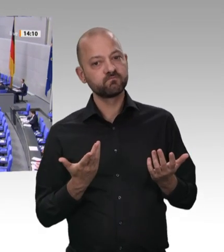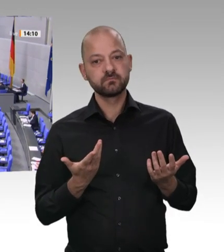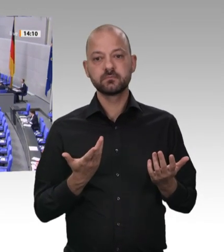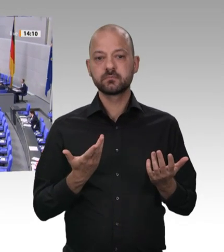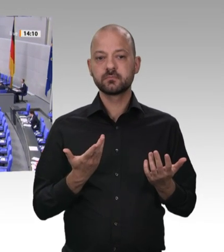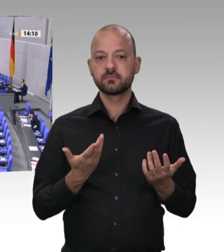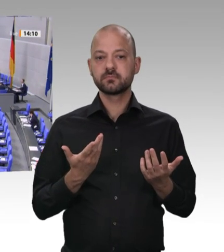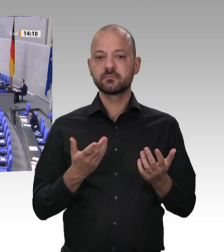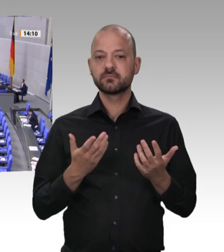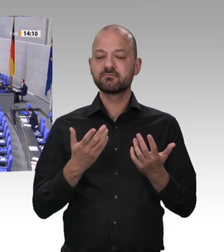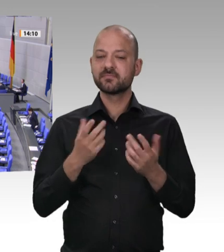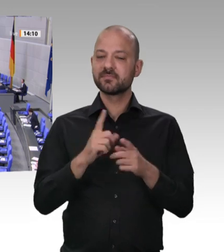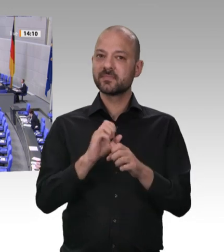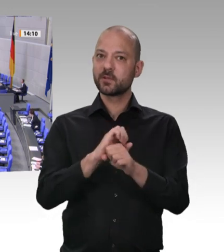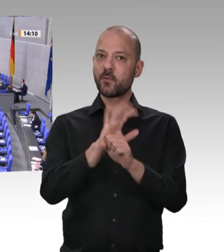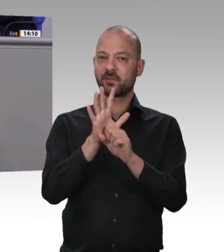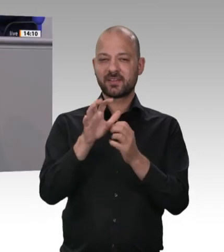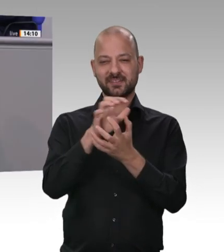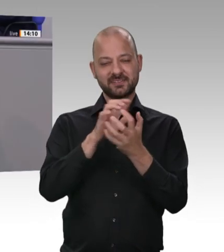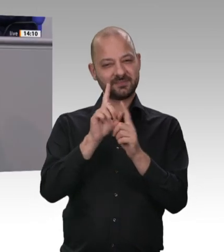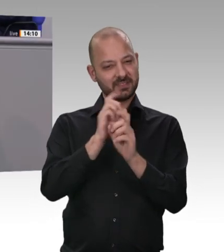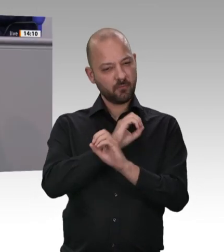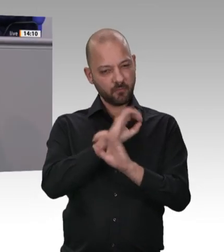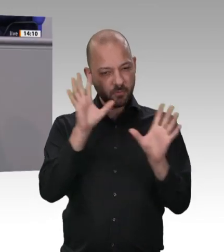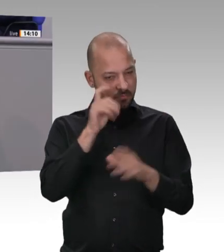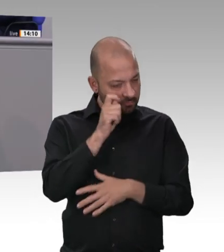bitter für unsere Gesellschaft, dass einige erst in dieser Coronakrise gelernt haben,